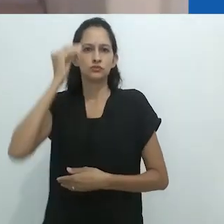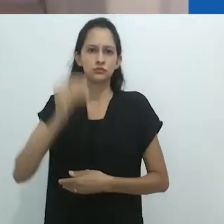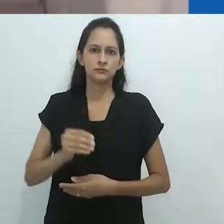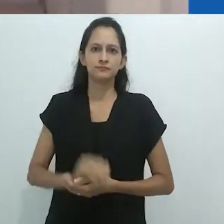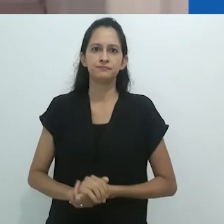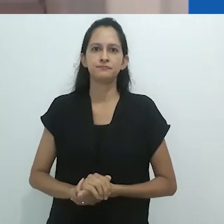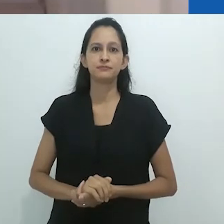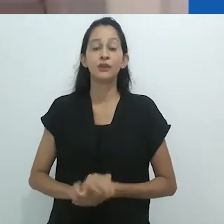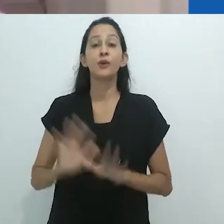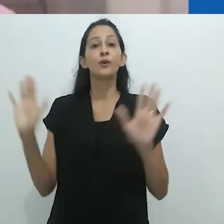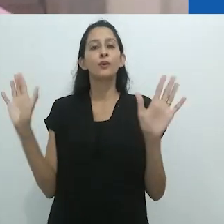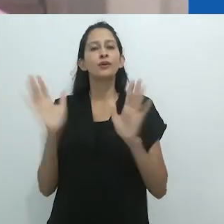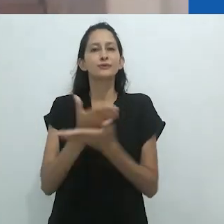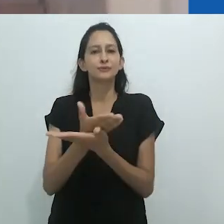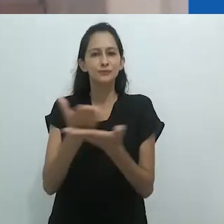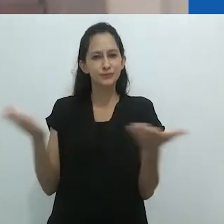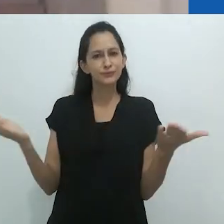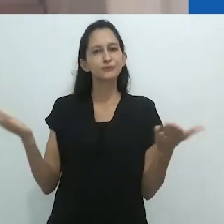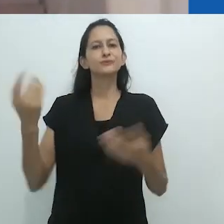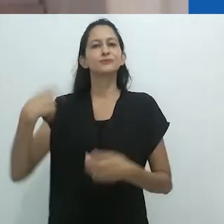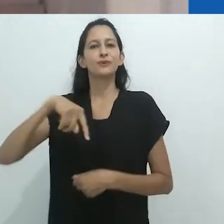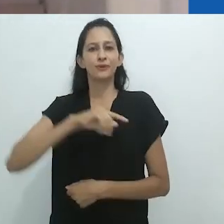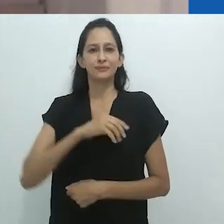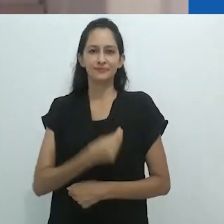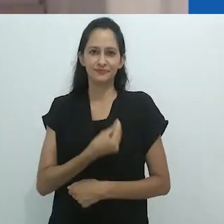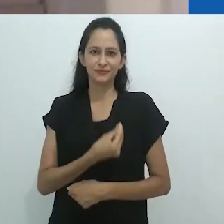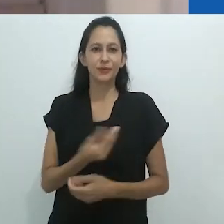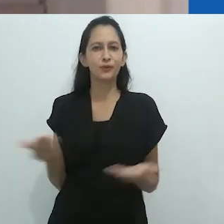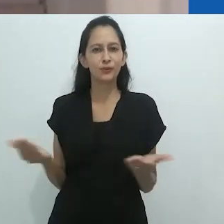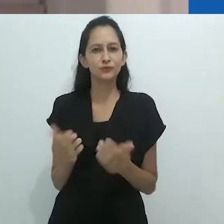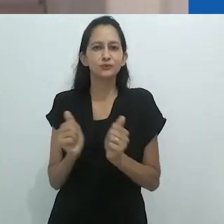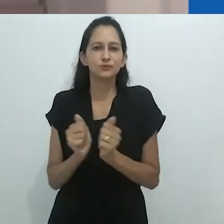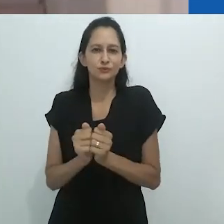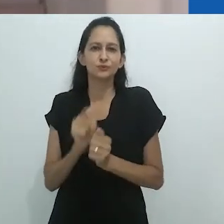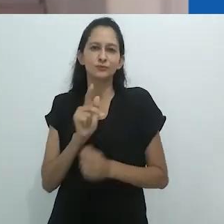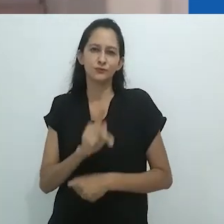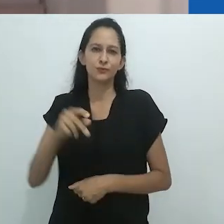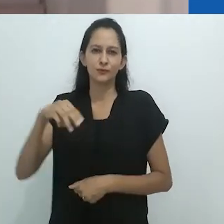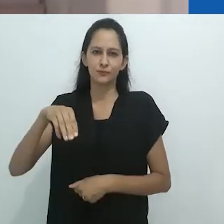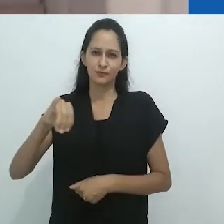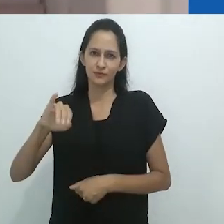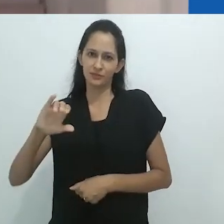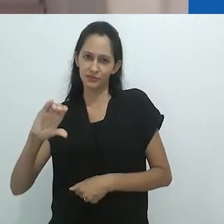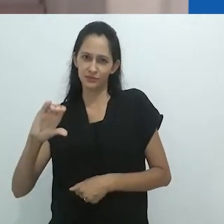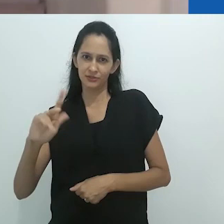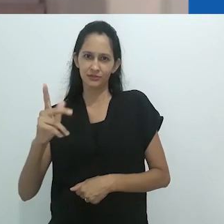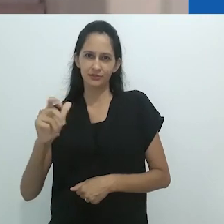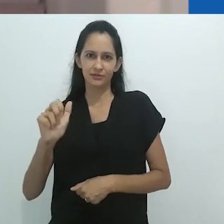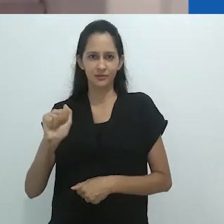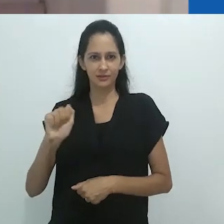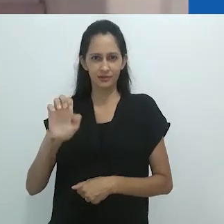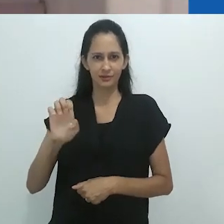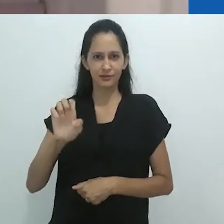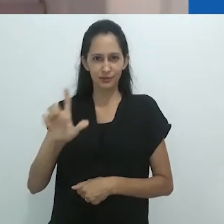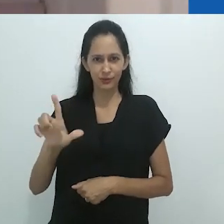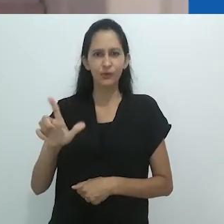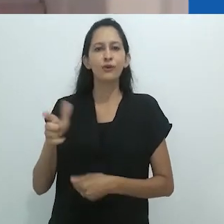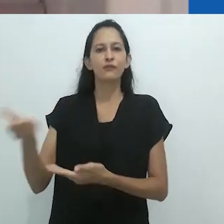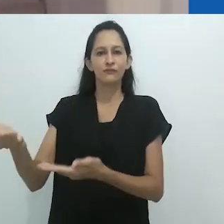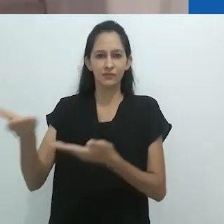um dos conferencistas da 32ª Reunião Brasileira de Antropologia. Coube a mim a tarefa de apresentar brevemente